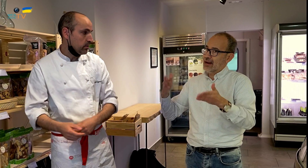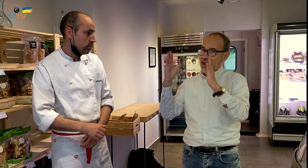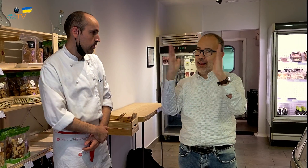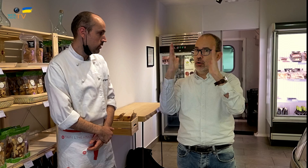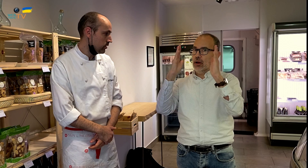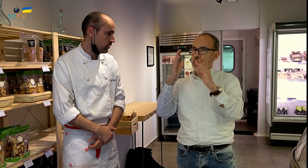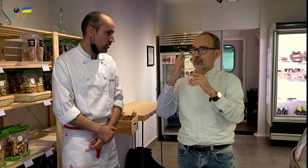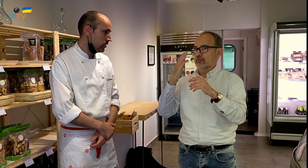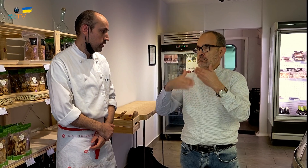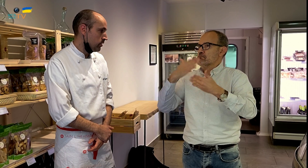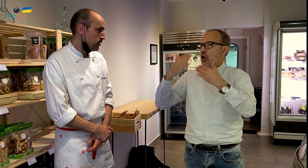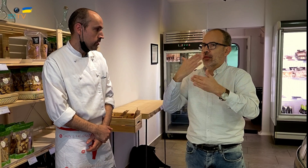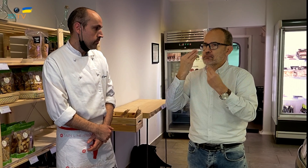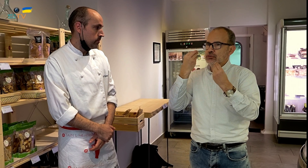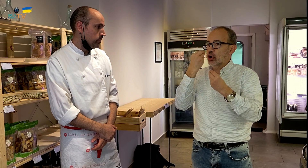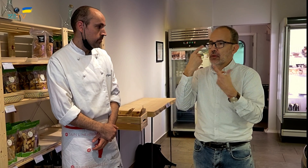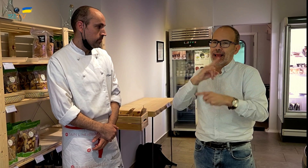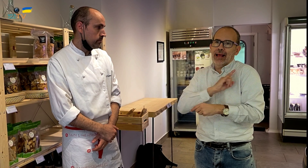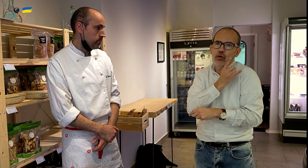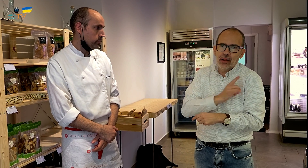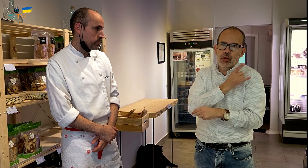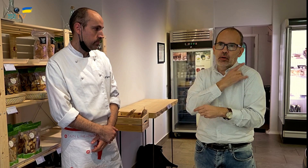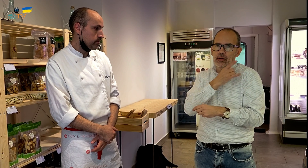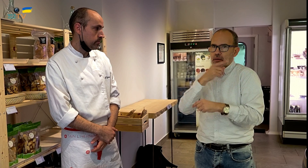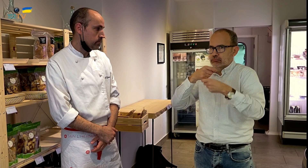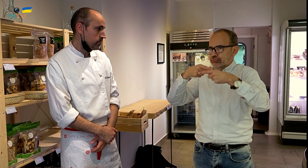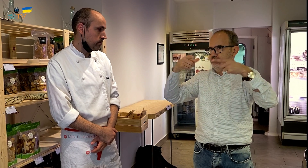Ahora estamos en una época en que está mucho de moda la comida ecológica, está en auge.